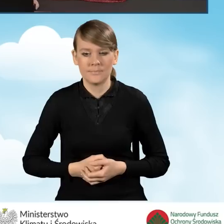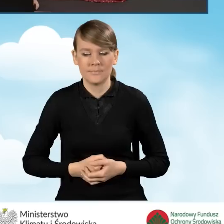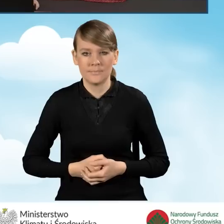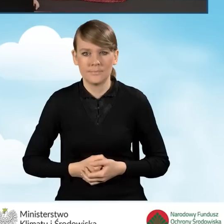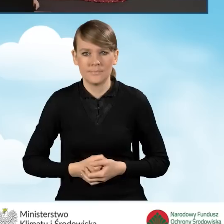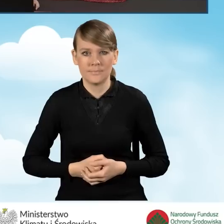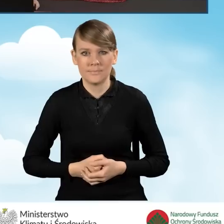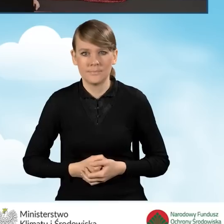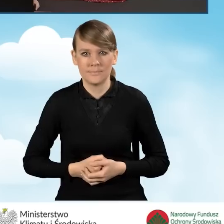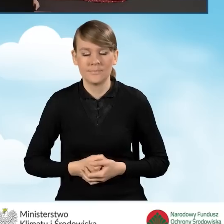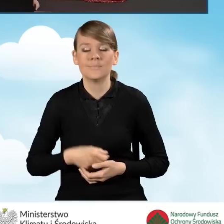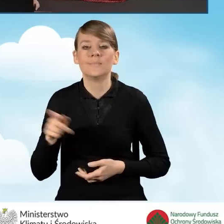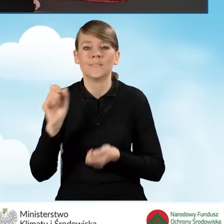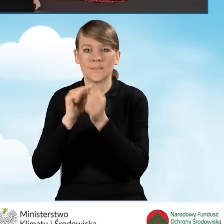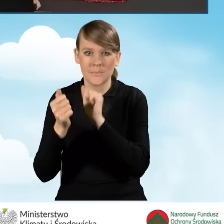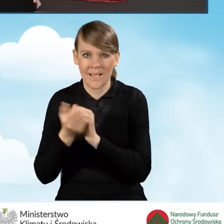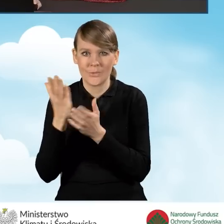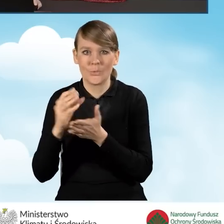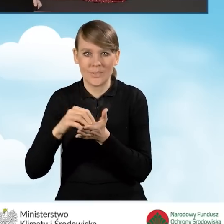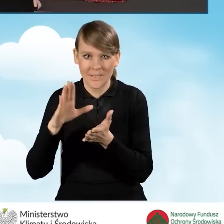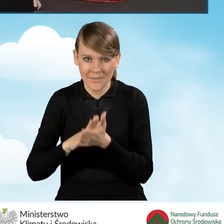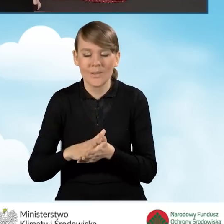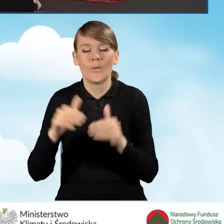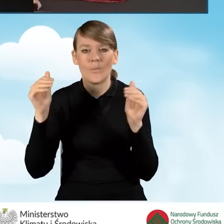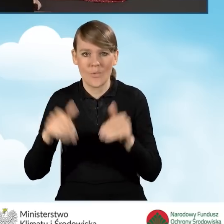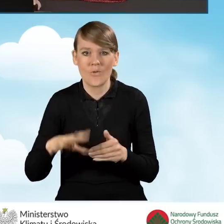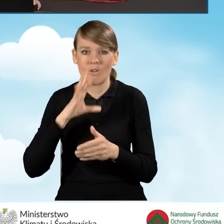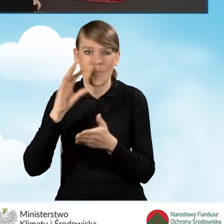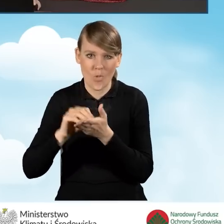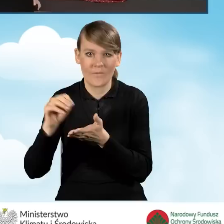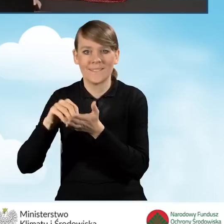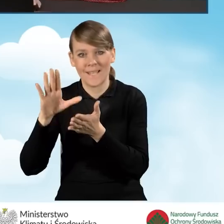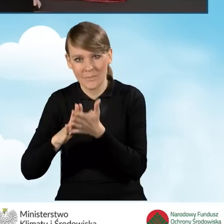Zmiany w załącznikach zostały zapisane. Możemy ponownie zapisać formularz i sprawdzić,